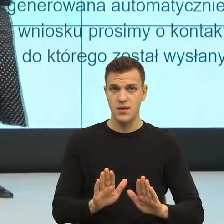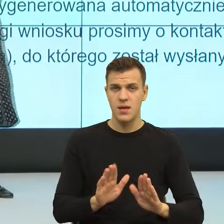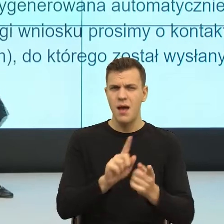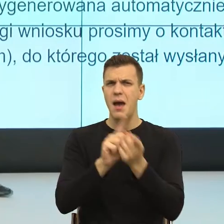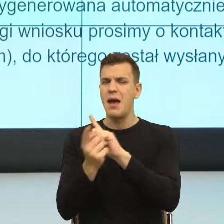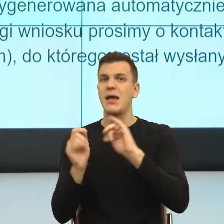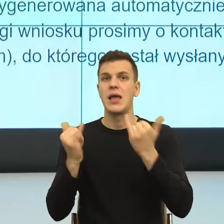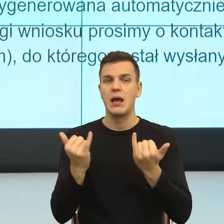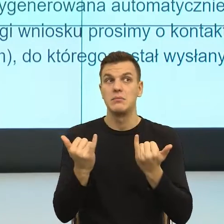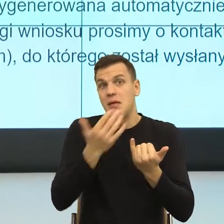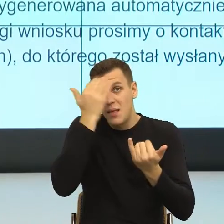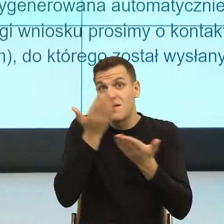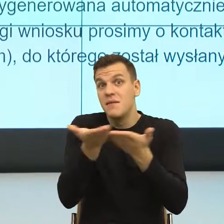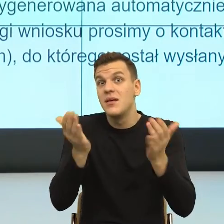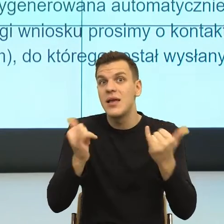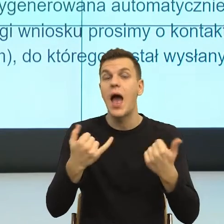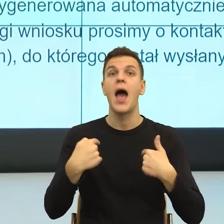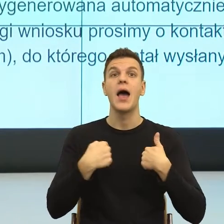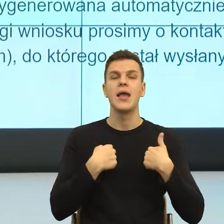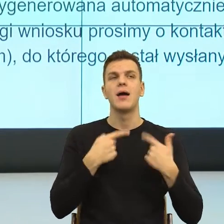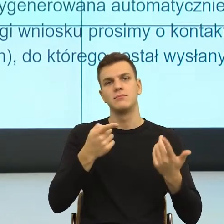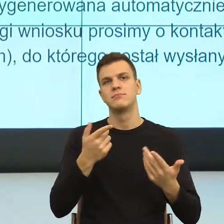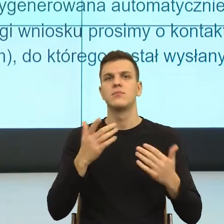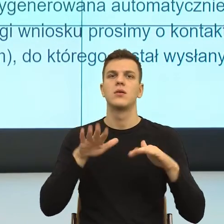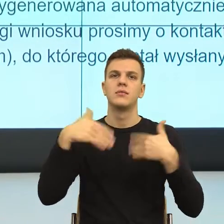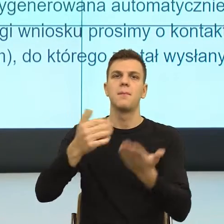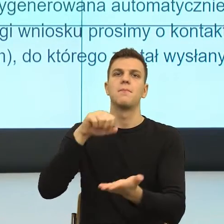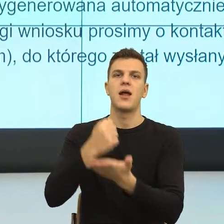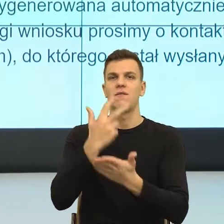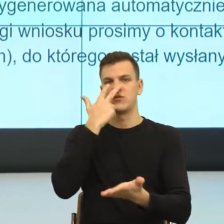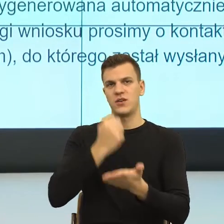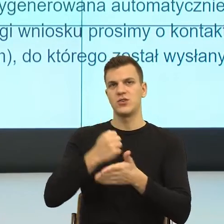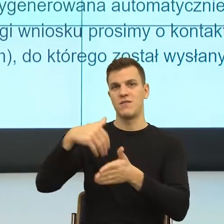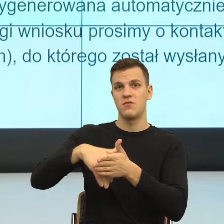ale dla mnie wniosek o ustalenie prawa do świadczenia wychowawczego, od razu mam w głowie wniosek o ustalenie ojcostwa.